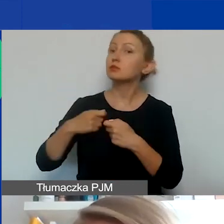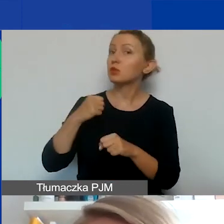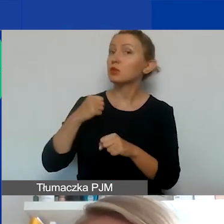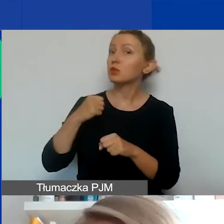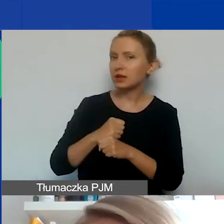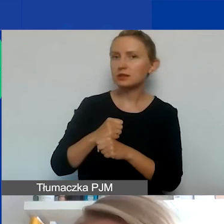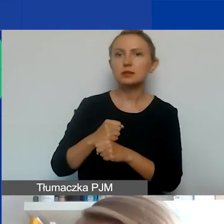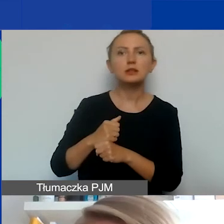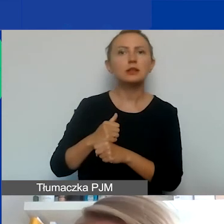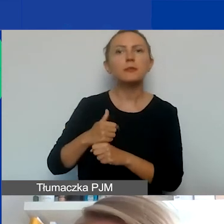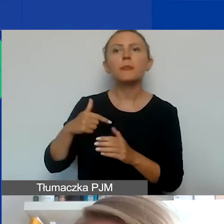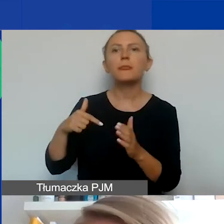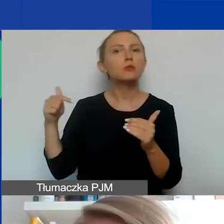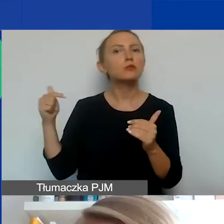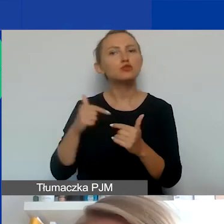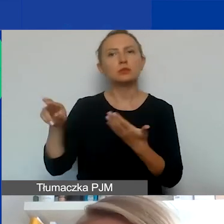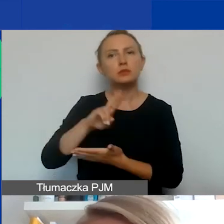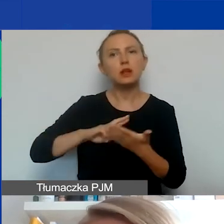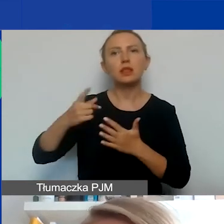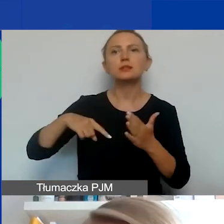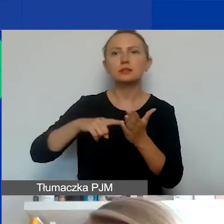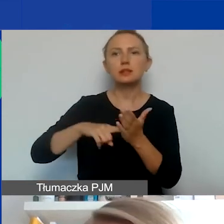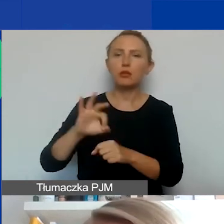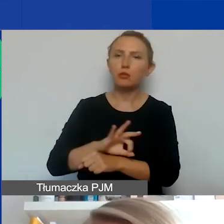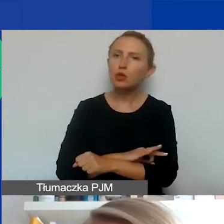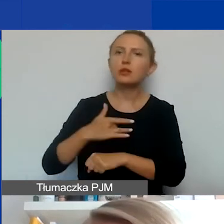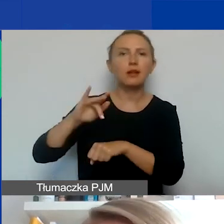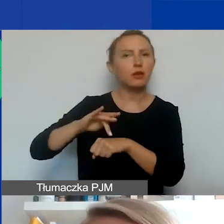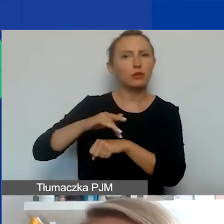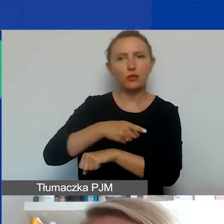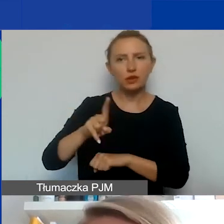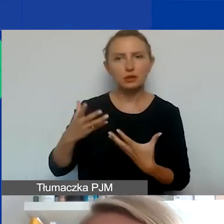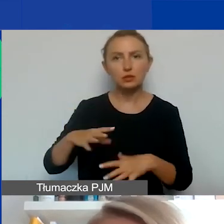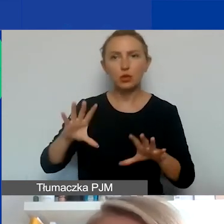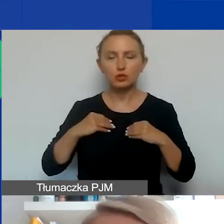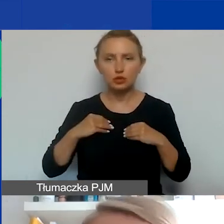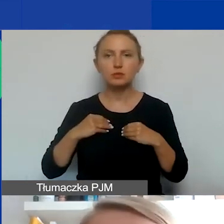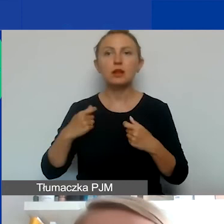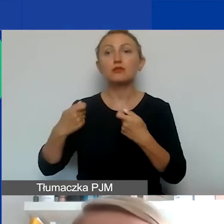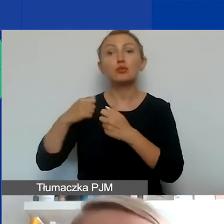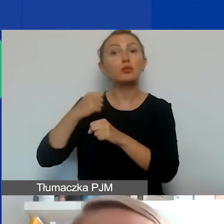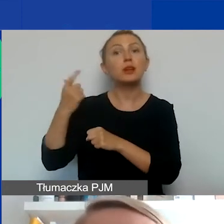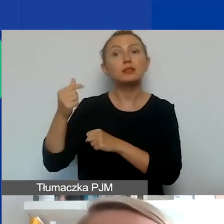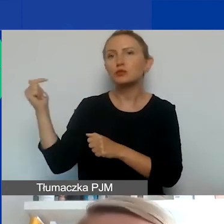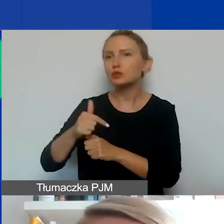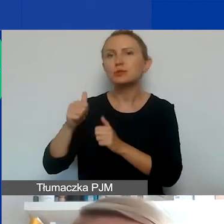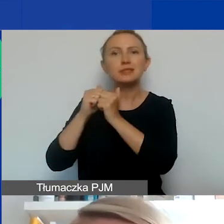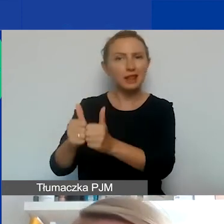muszą być uzasadnione w kontekście celów projektu, rezultatów, które chcecie osiągnąć. Partner musi mieć rolę i konkretne zadanie.